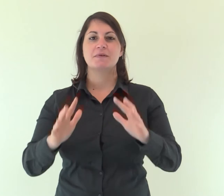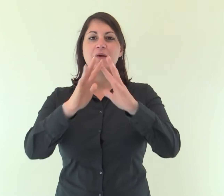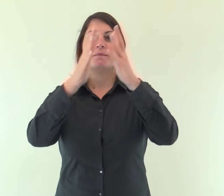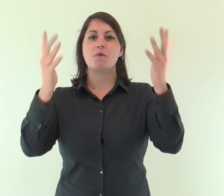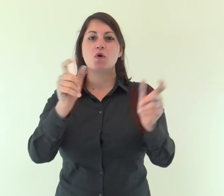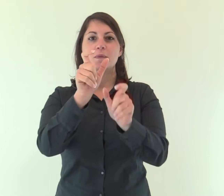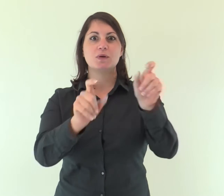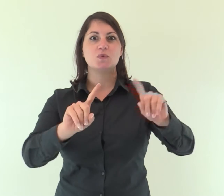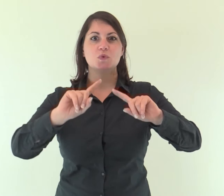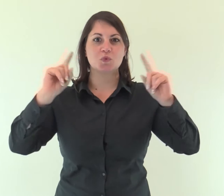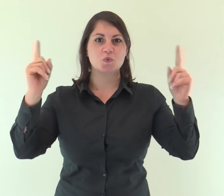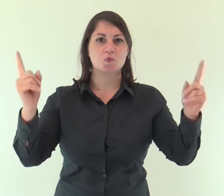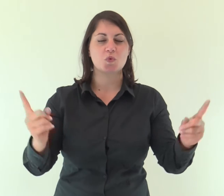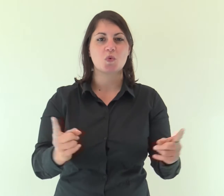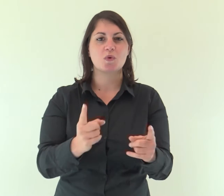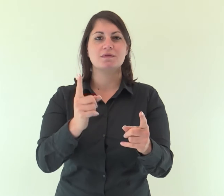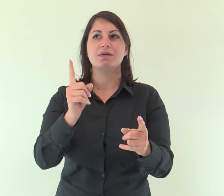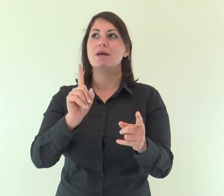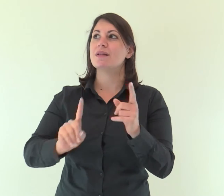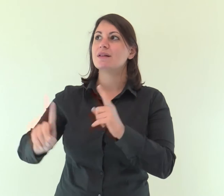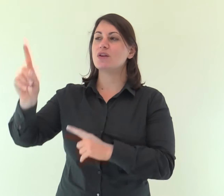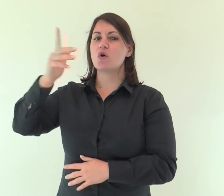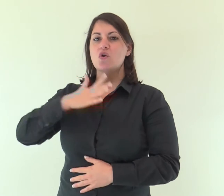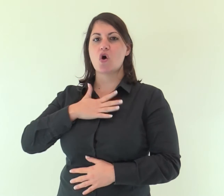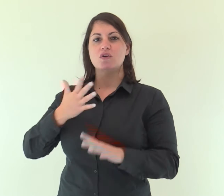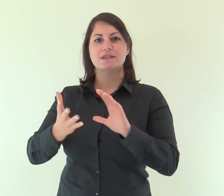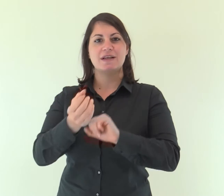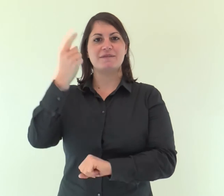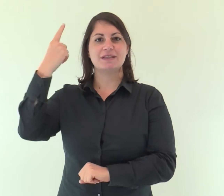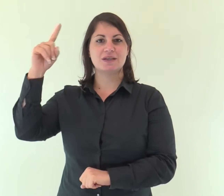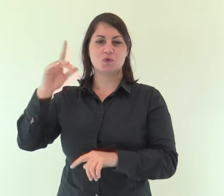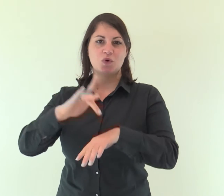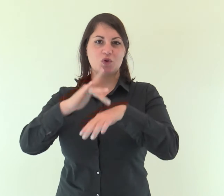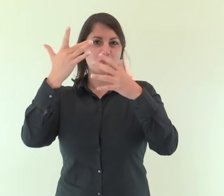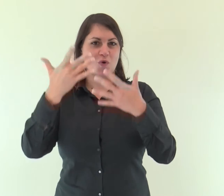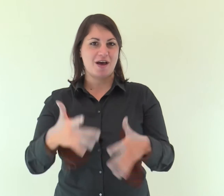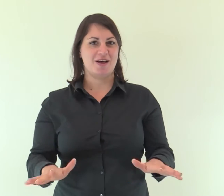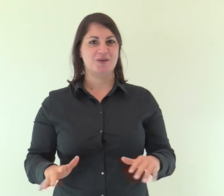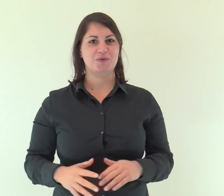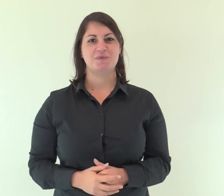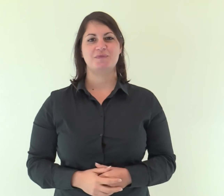Tutti i confini della terra hanno veduto la vittoria del nostro Dio.